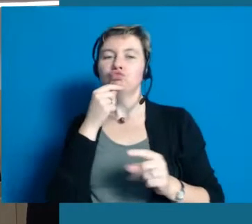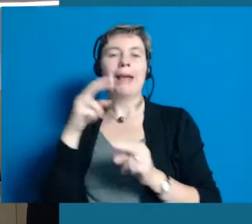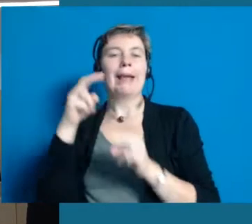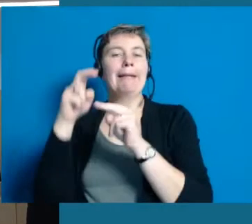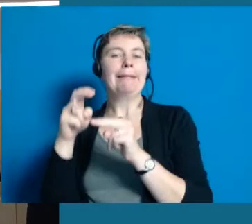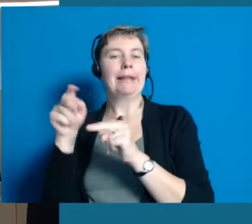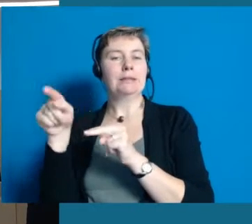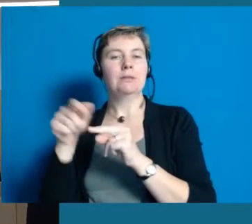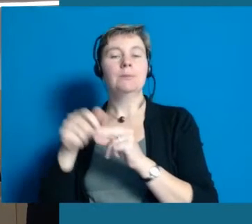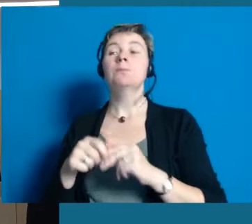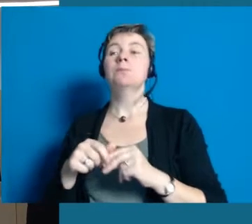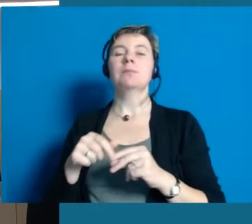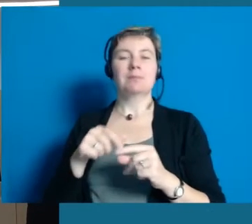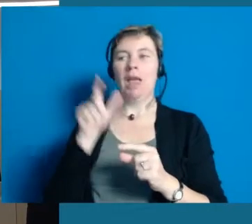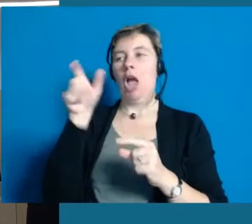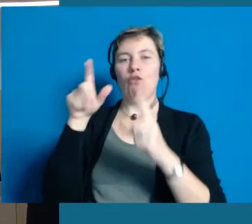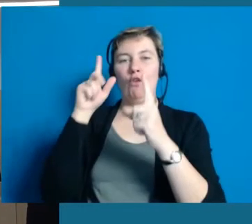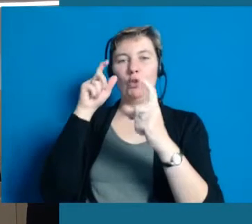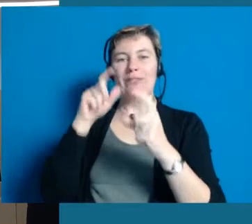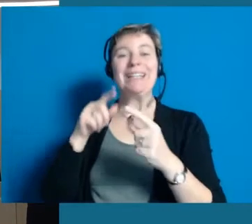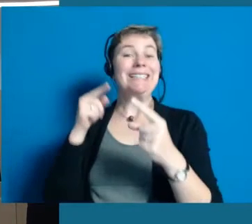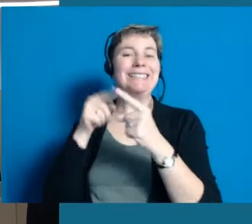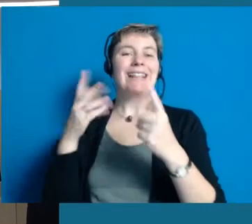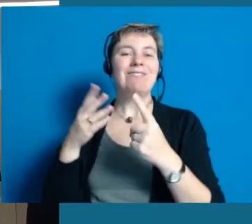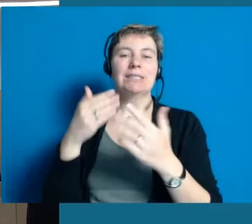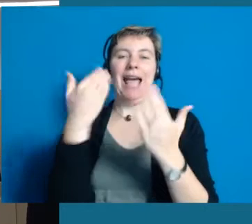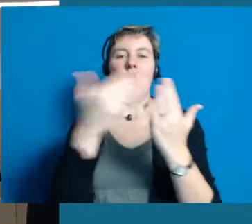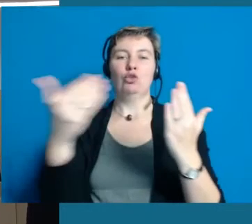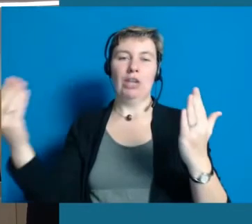Ein Ziel ist nachher eine Fotoausstellung zu machen im Rathaus